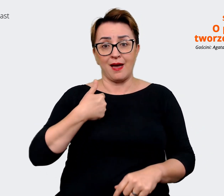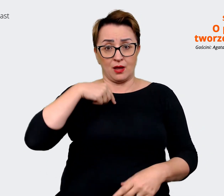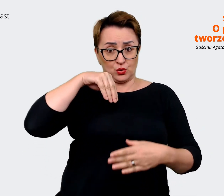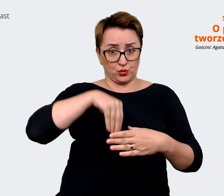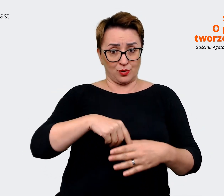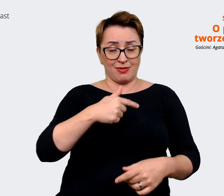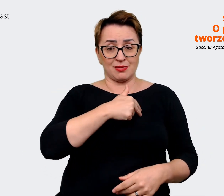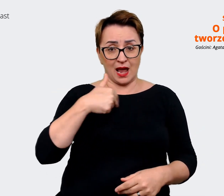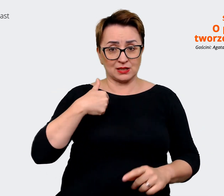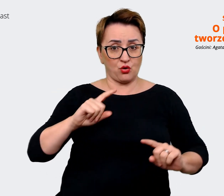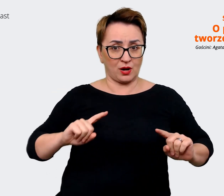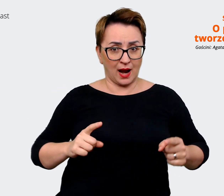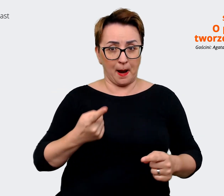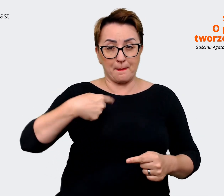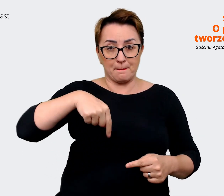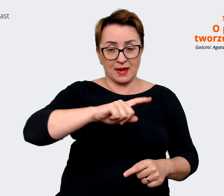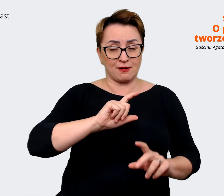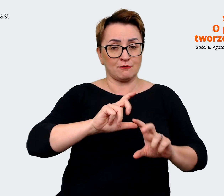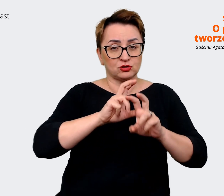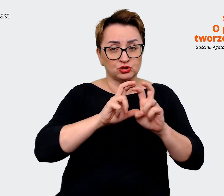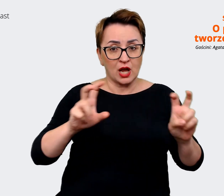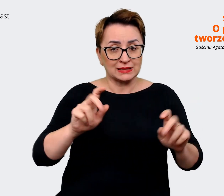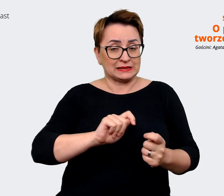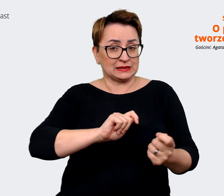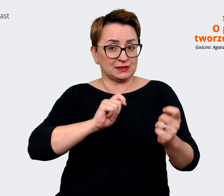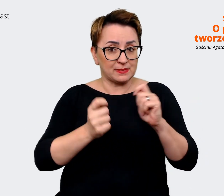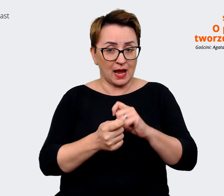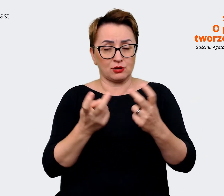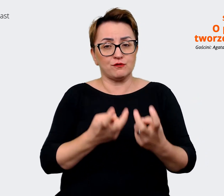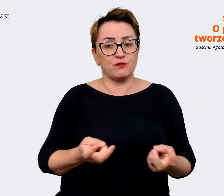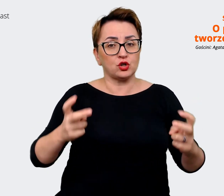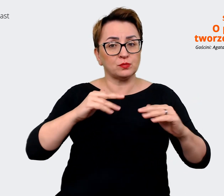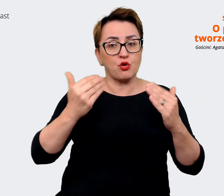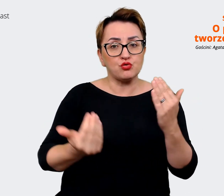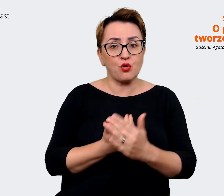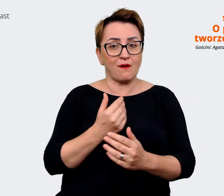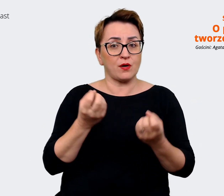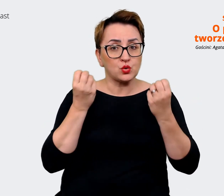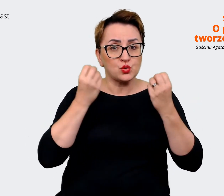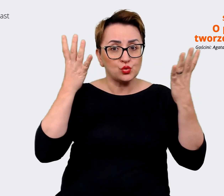jesteśmy w trakcie zmiany i w trakcie tworzenia nowej kultury, po połączeniu się też z innymi